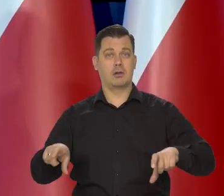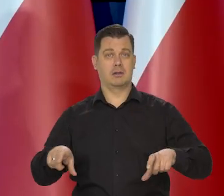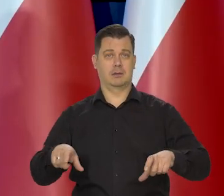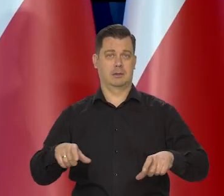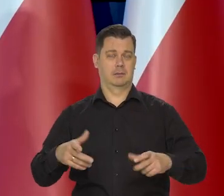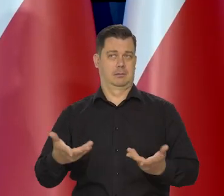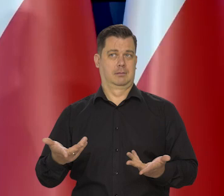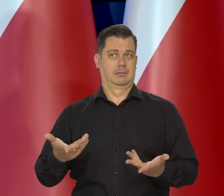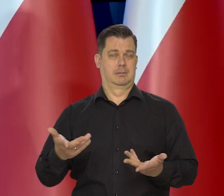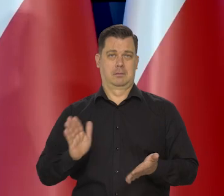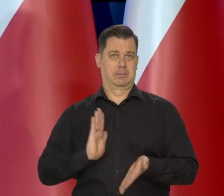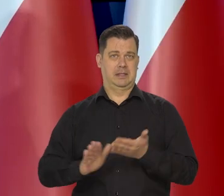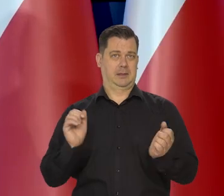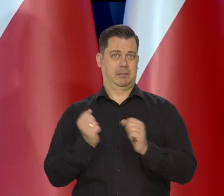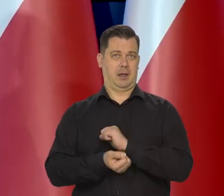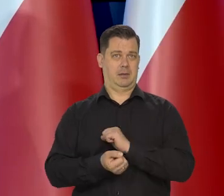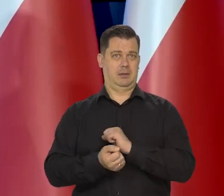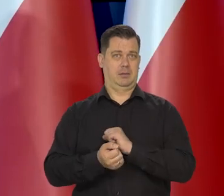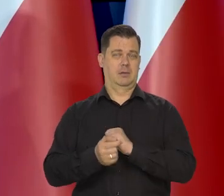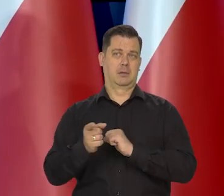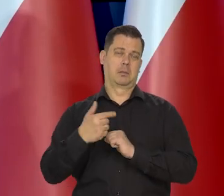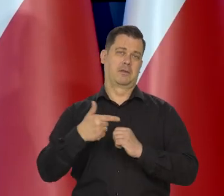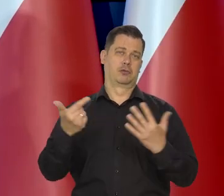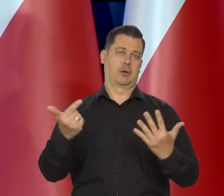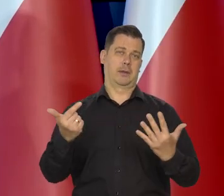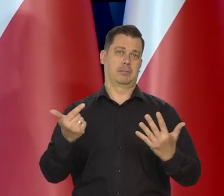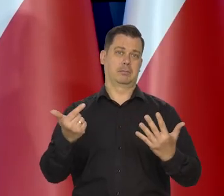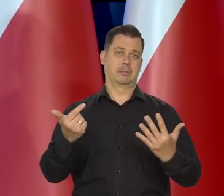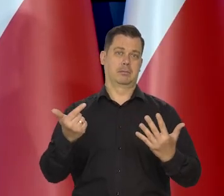to ceny masła kostki nigdy nie powinny przekroczyć 7 zł.